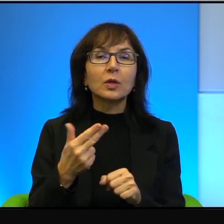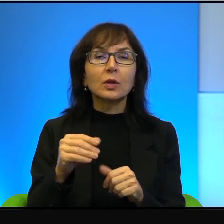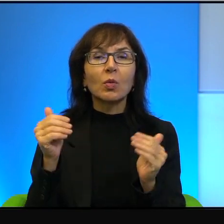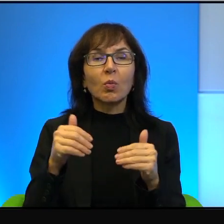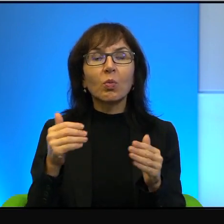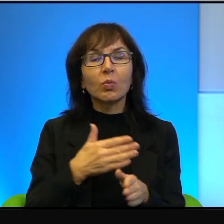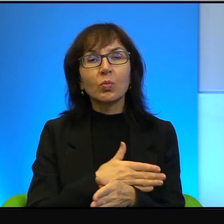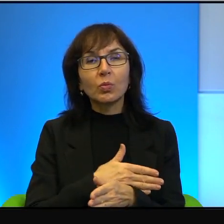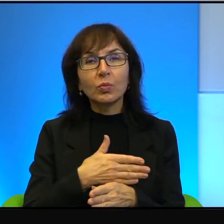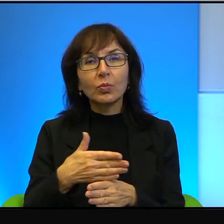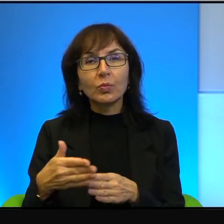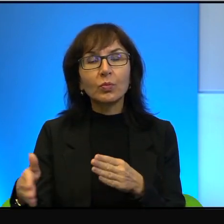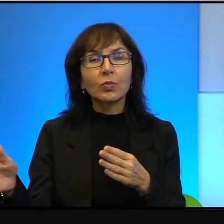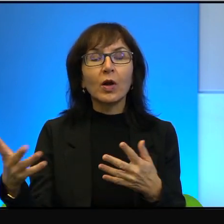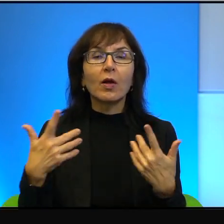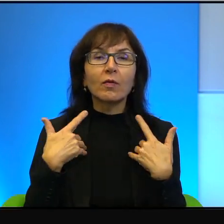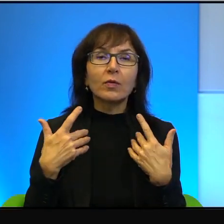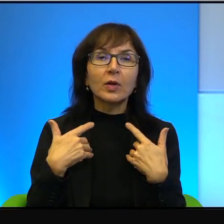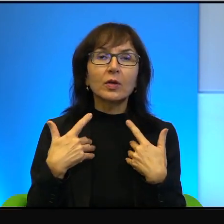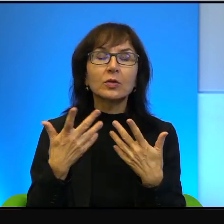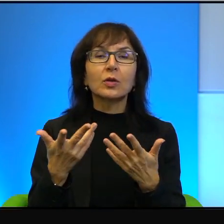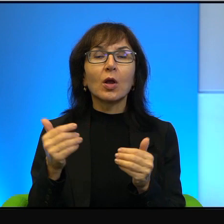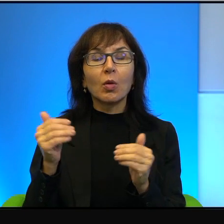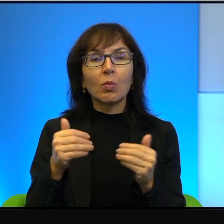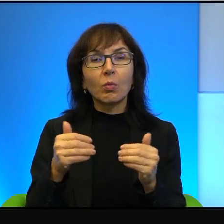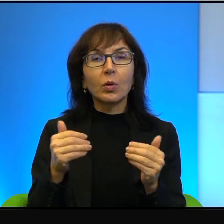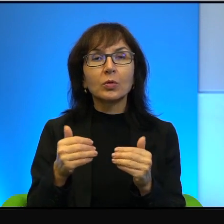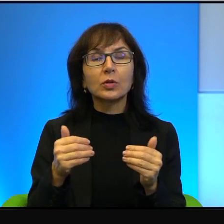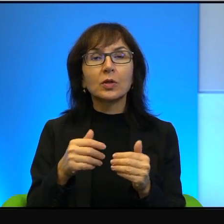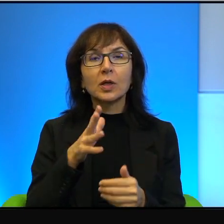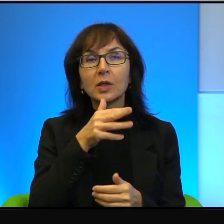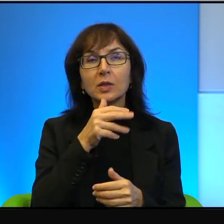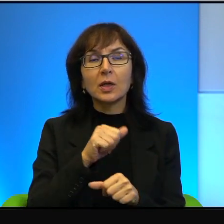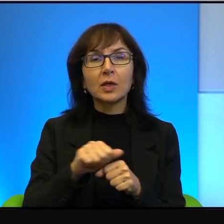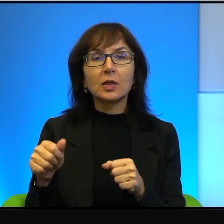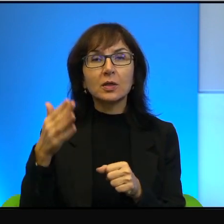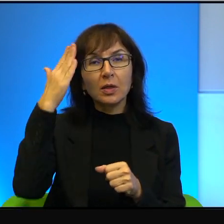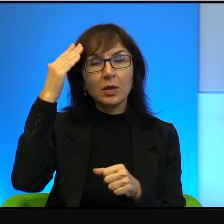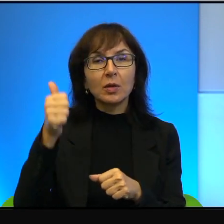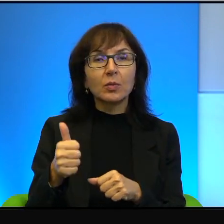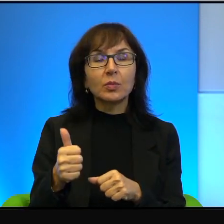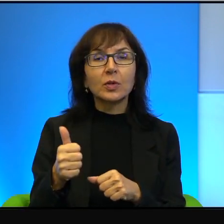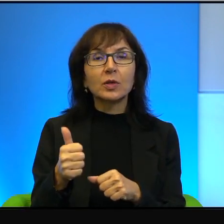Być może, może trwać wiecznie. Izrael jest mistrzem w administrowaniu